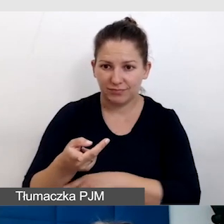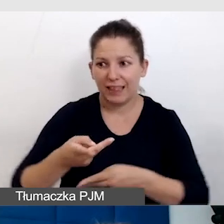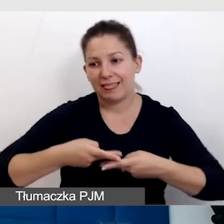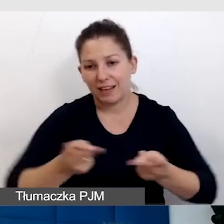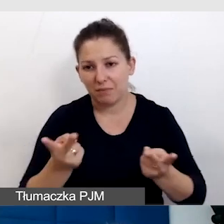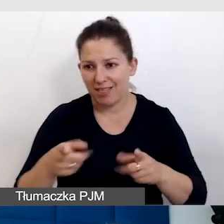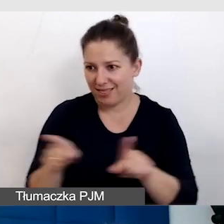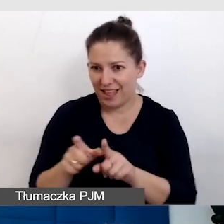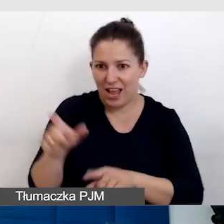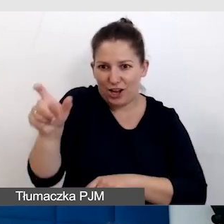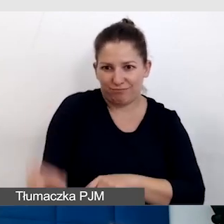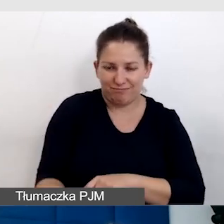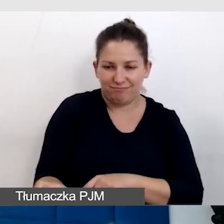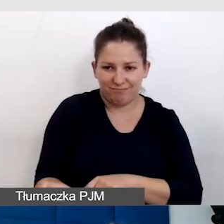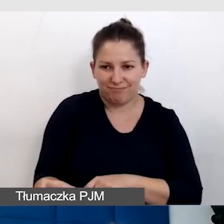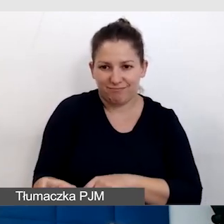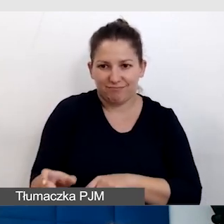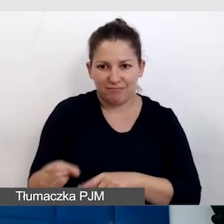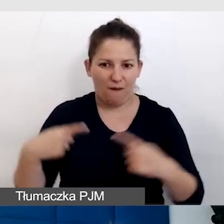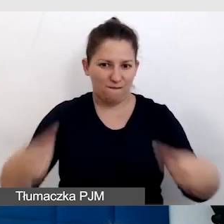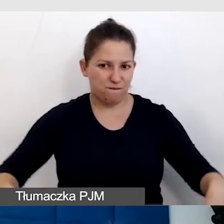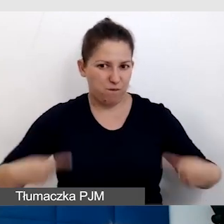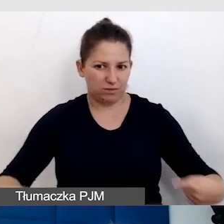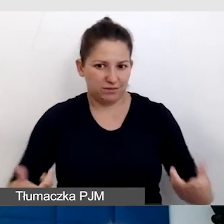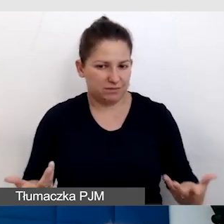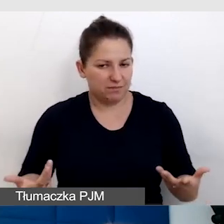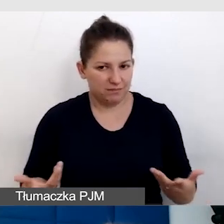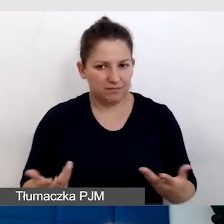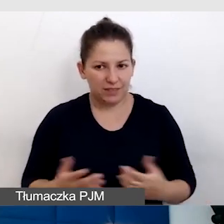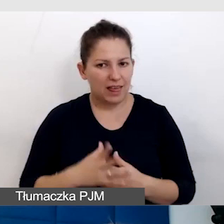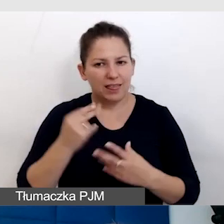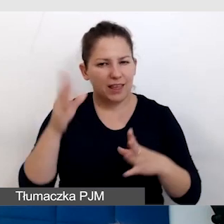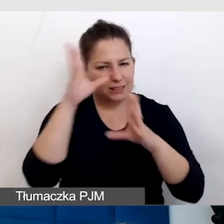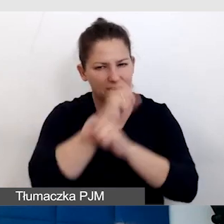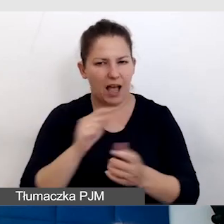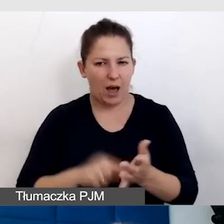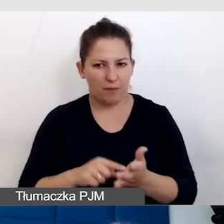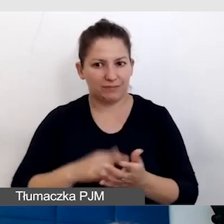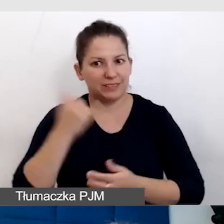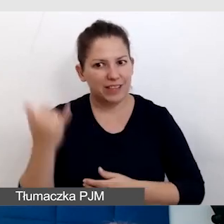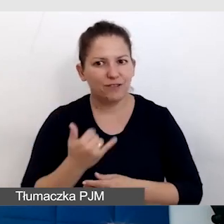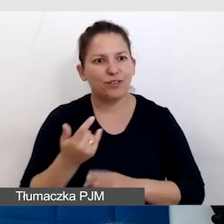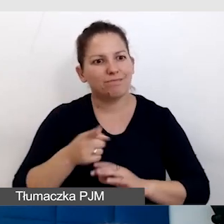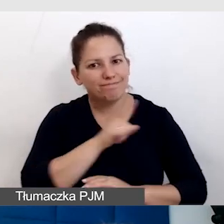również będzie się poruszał na wózku inwalidzkim, więc nie zapominajmy o tym, że zawsze trzeba o nią zadbać.